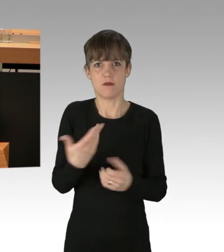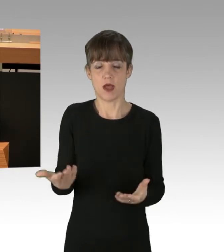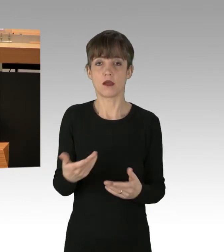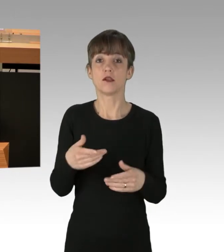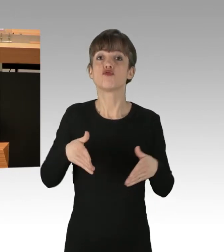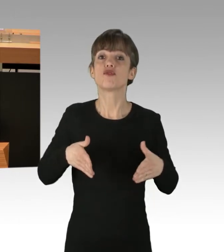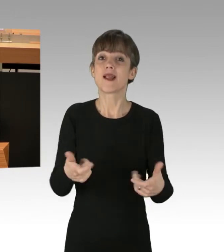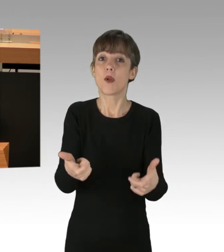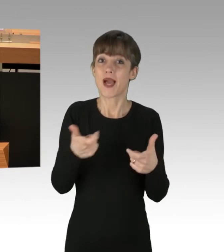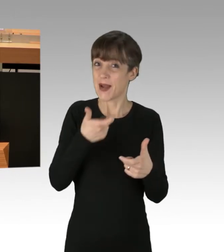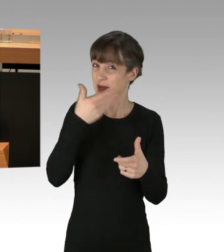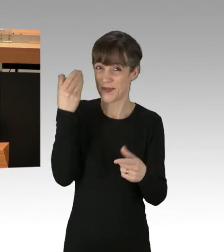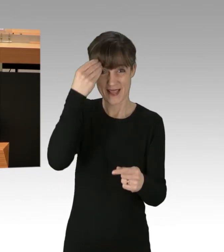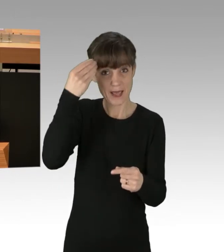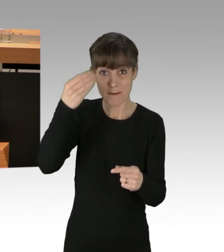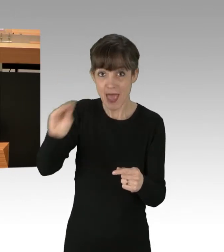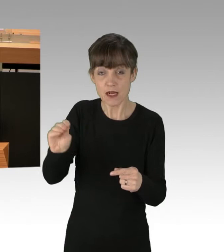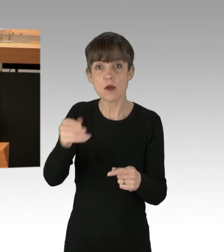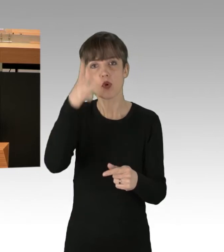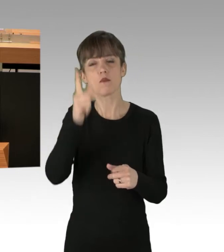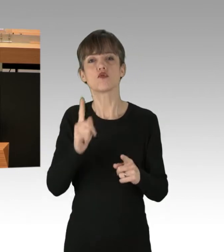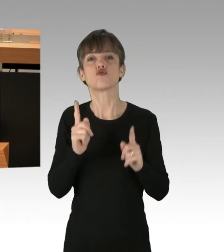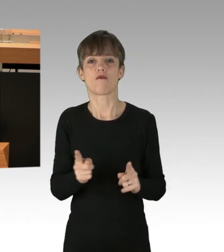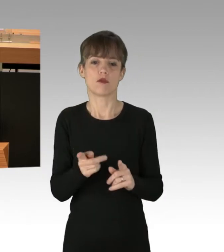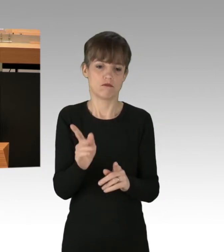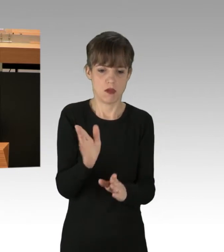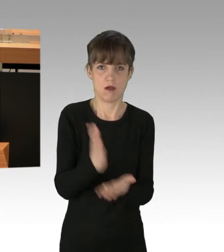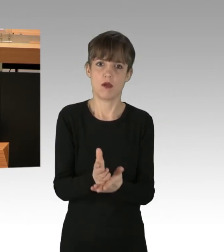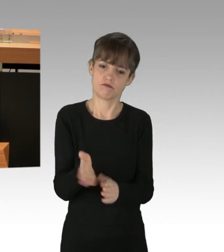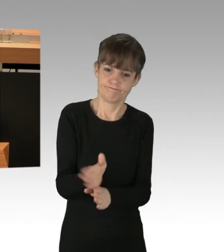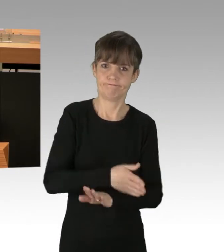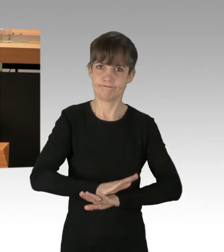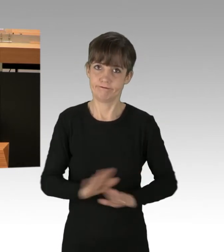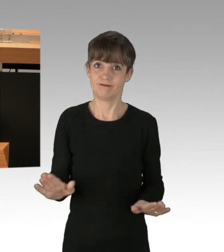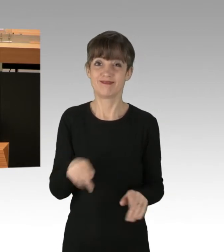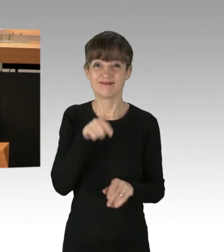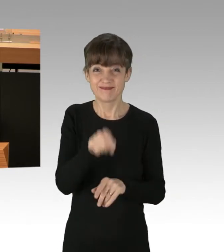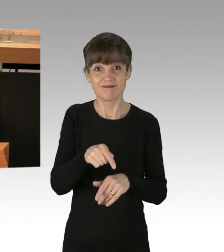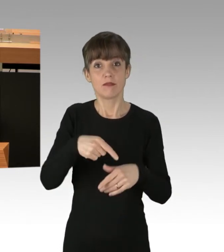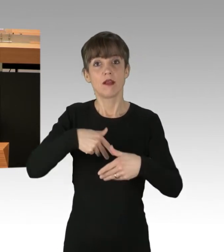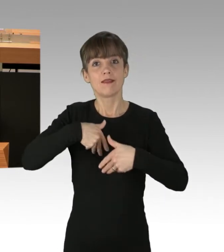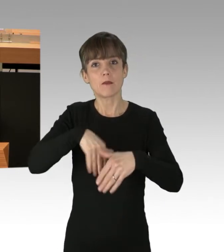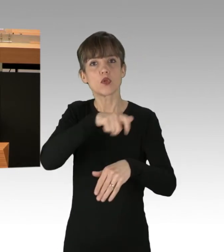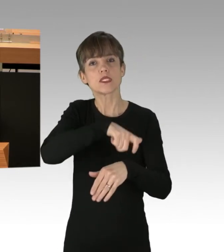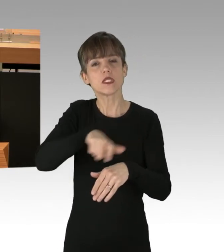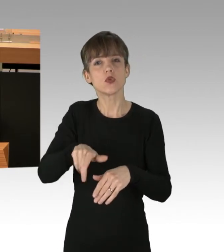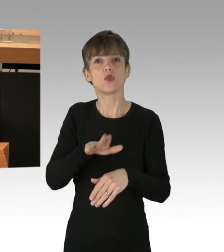muss die Polizei unverzüglich beenden. Hier kommt es nicht in Betracht, die Demonstranten zur Ausübung ihrer Demonstration- und Meinungsfreiheit